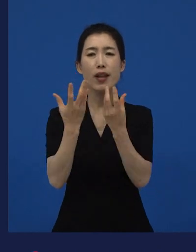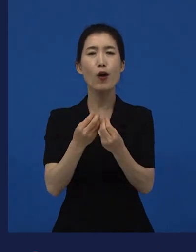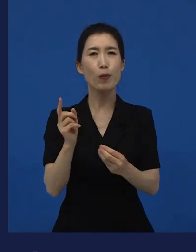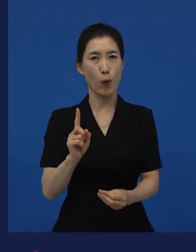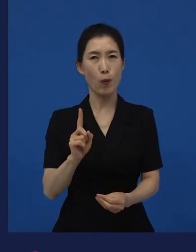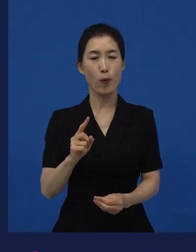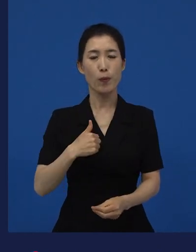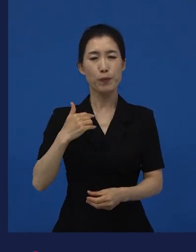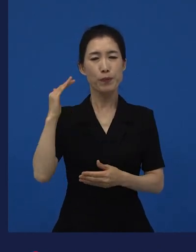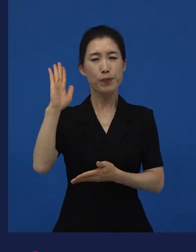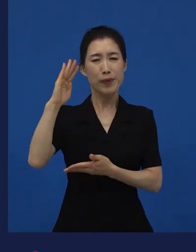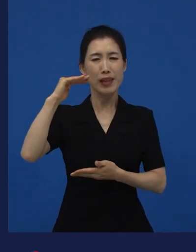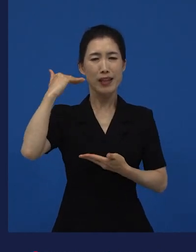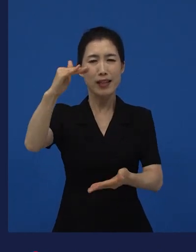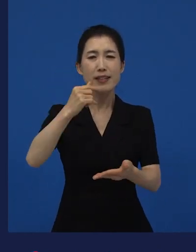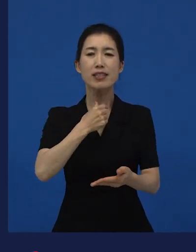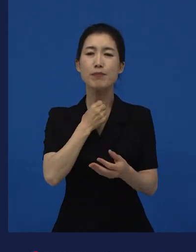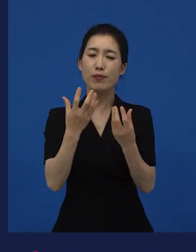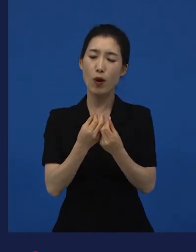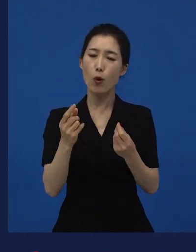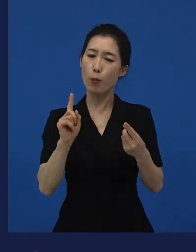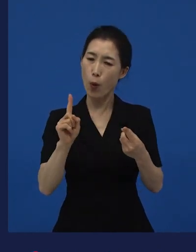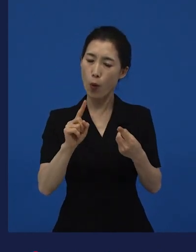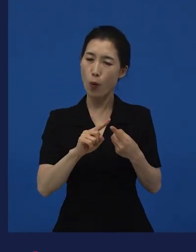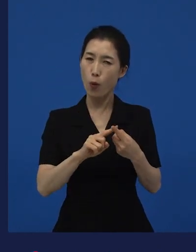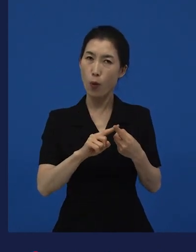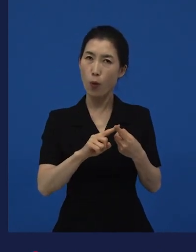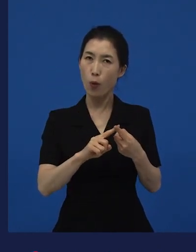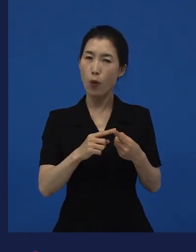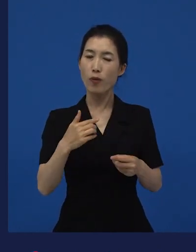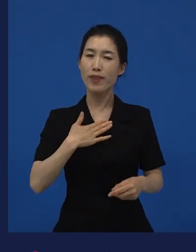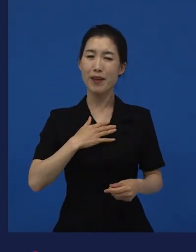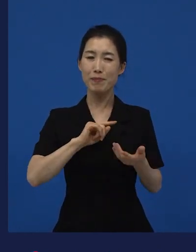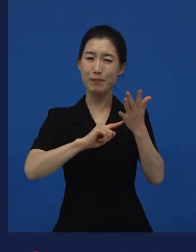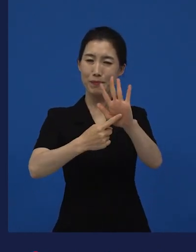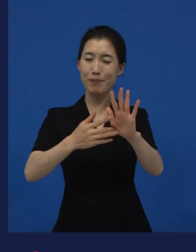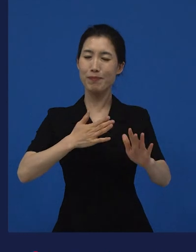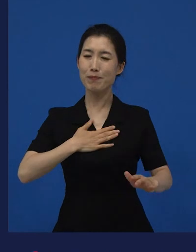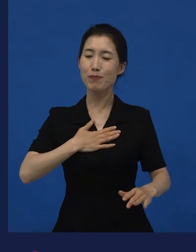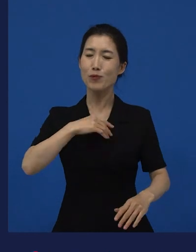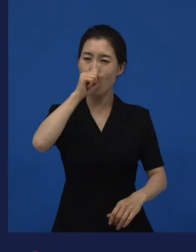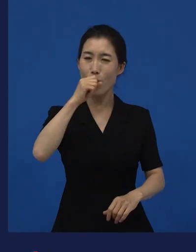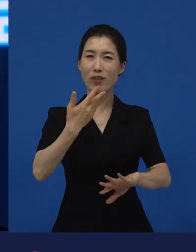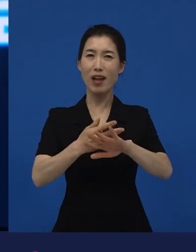다른 사람에게도 공감이 갈 수 있는 이야기가 있지 않을까? 라고 시작한 이야기